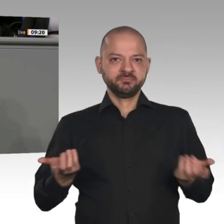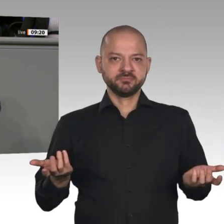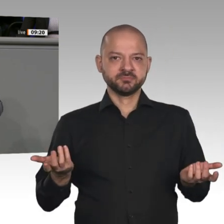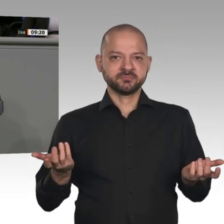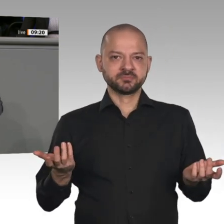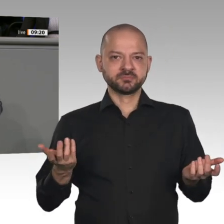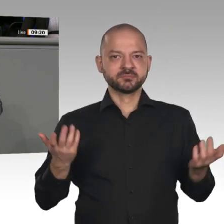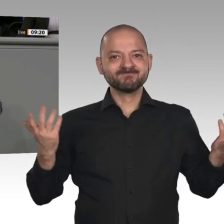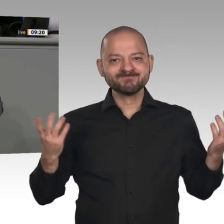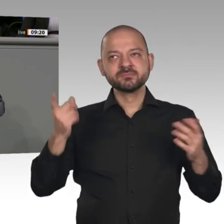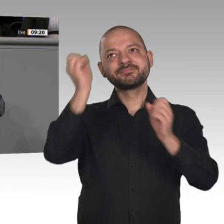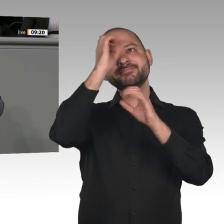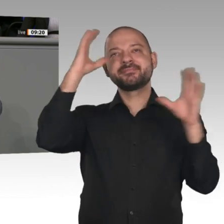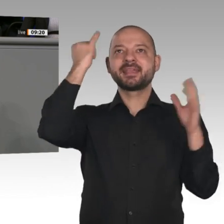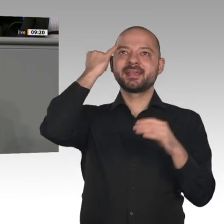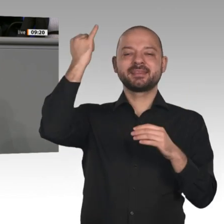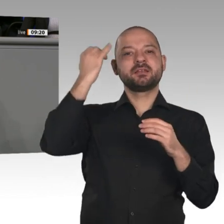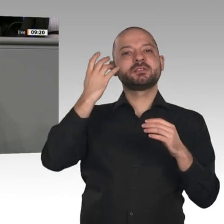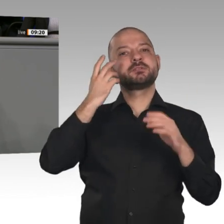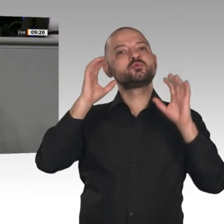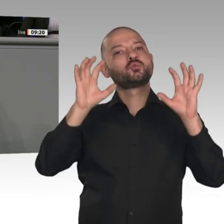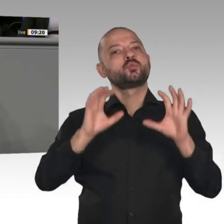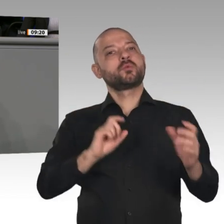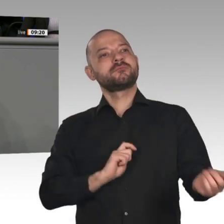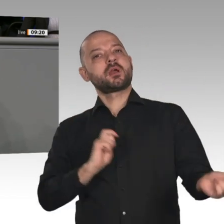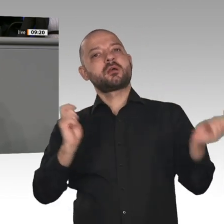Oder ist es wieder nur der alte Traum vom irdischen Paradies, der dieser Politik zugrunde